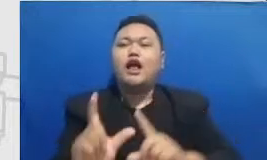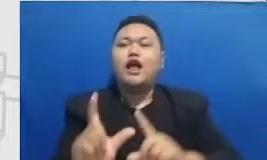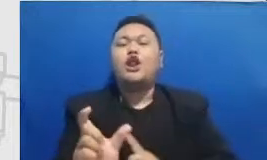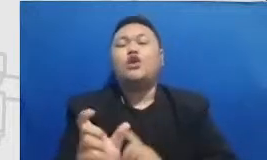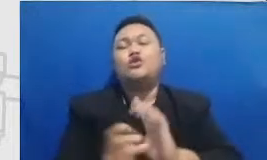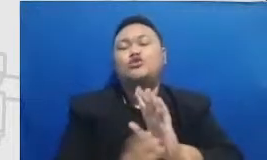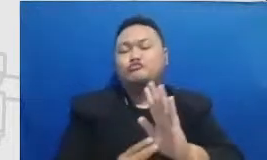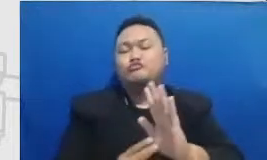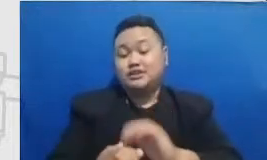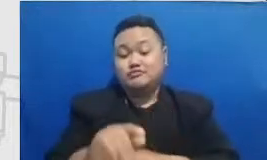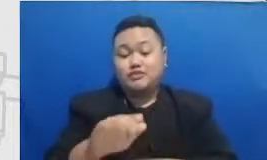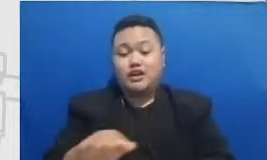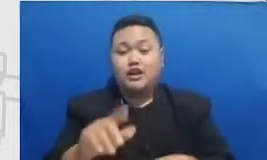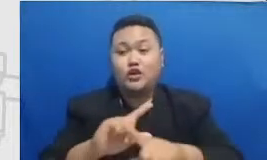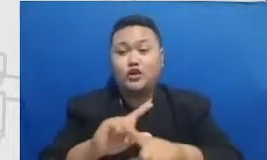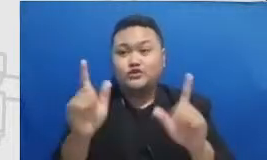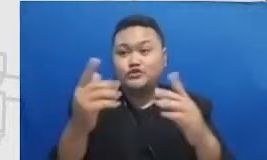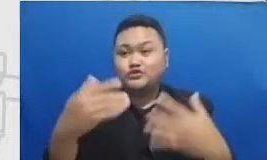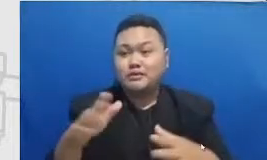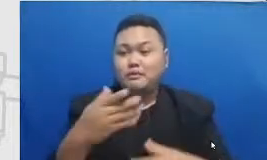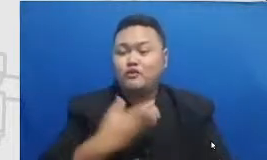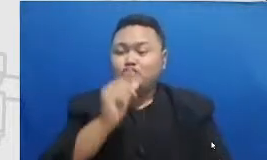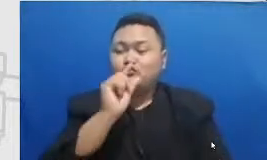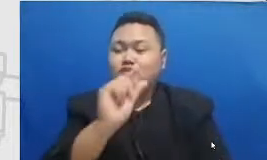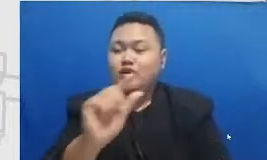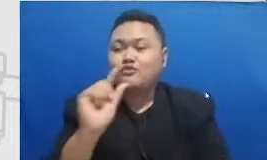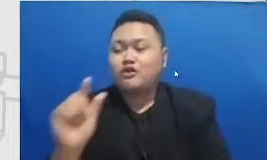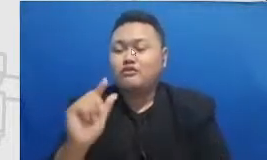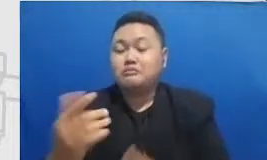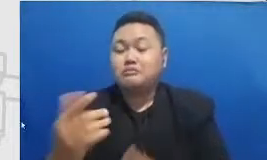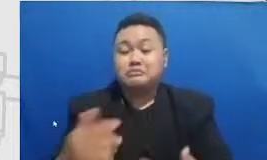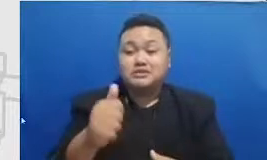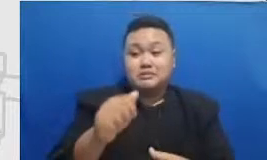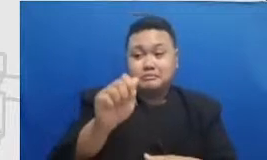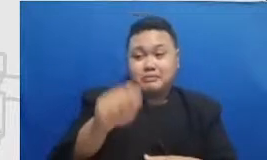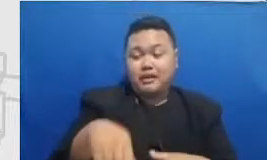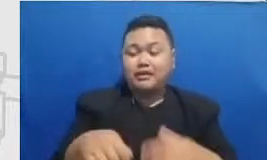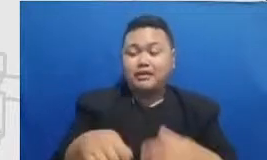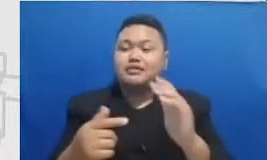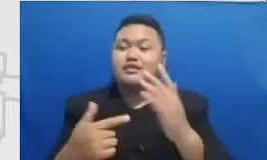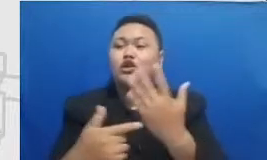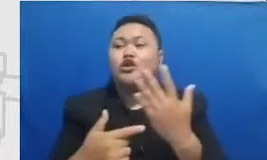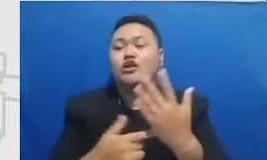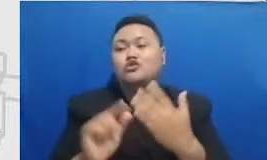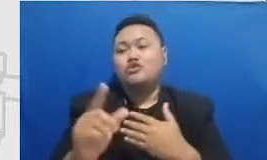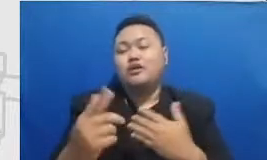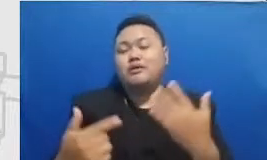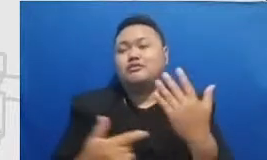belajar menggunakan teknologi untuk manajemen kolabor ator untuk menginjak berbagai macam